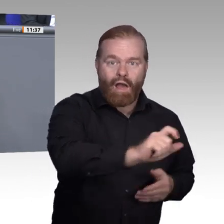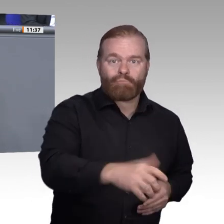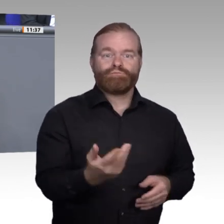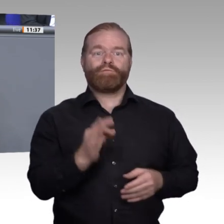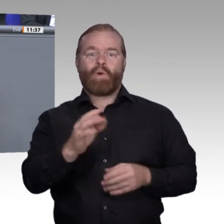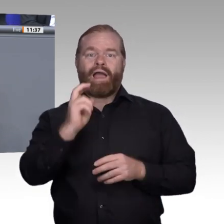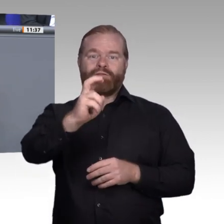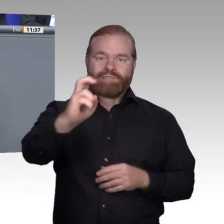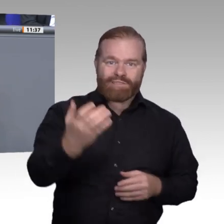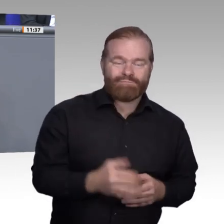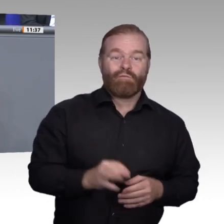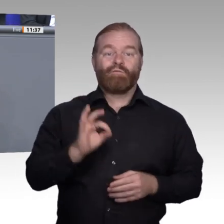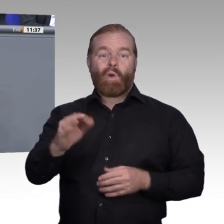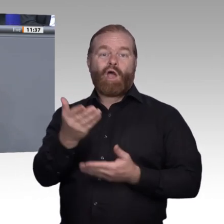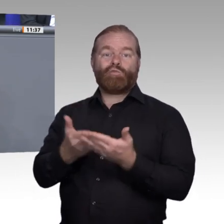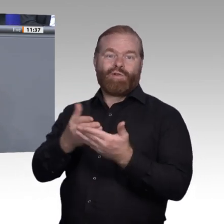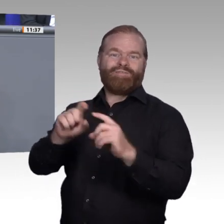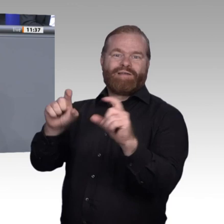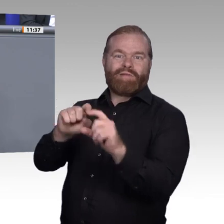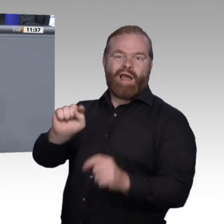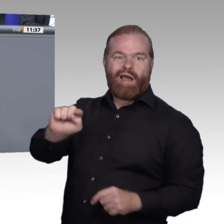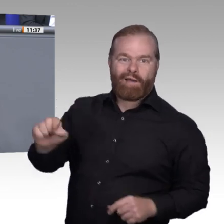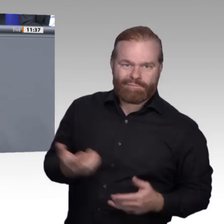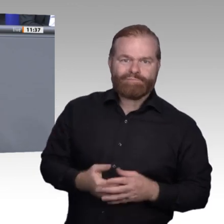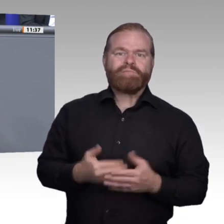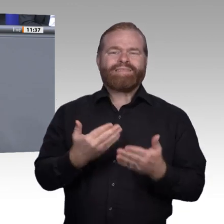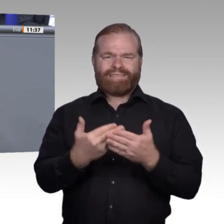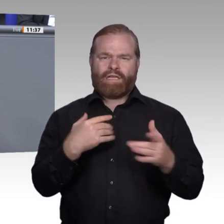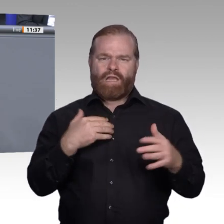hin zu einer Weiterbildungskultur in Deutschland näher kommen und dass alle